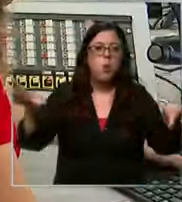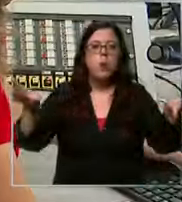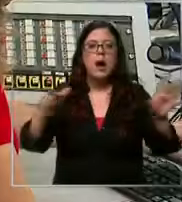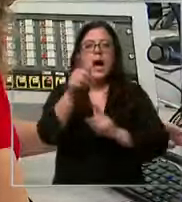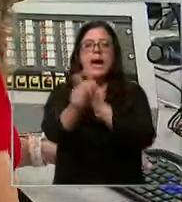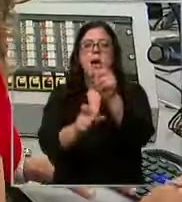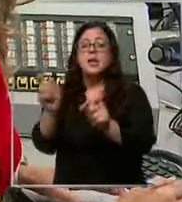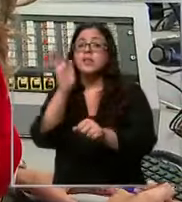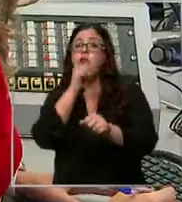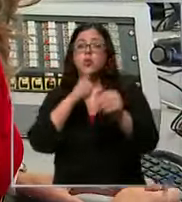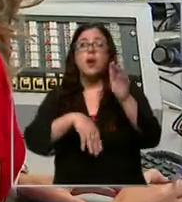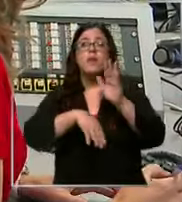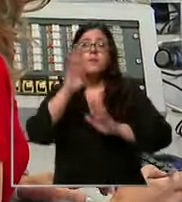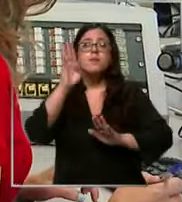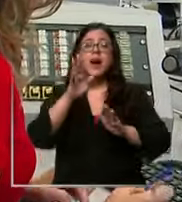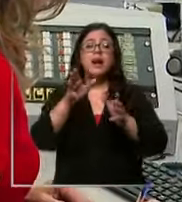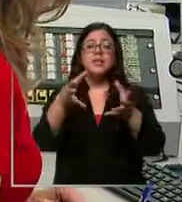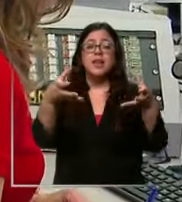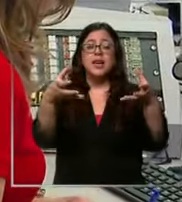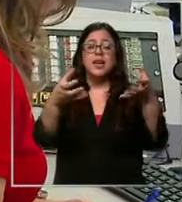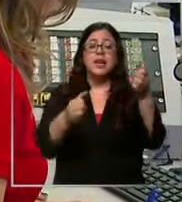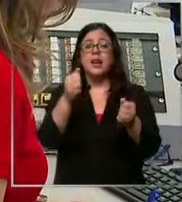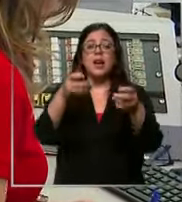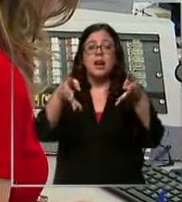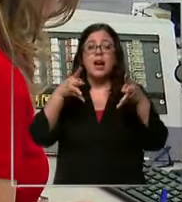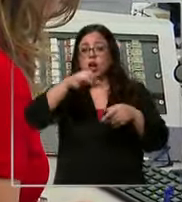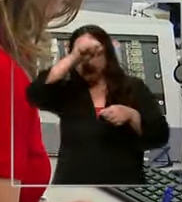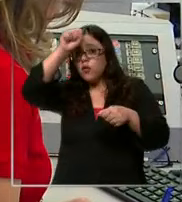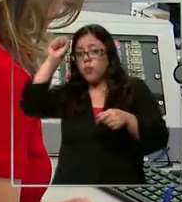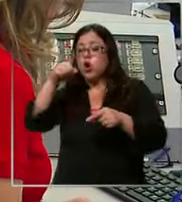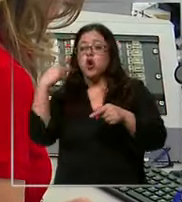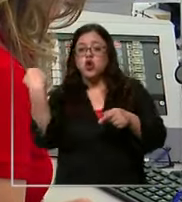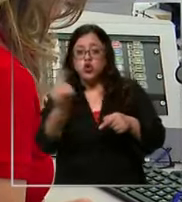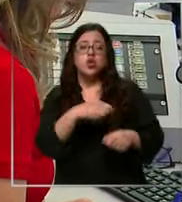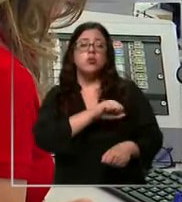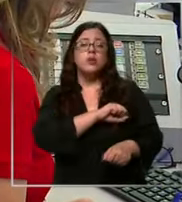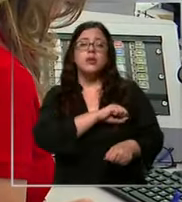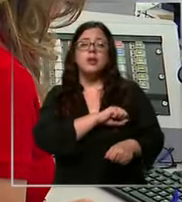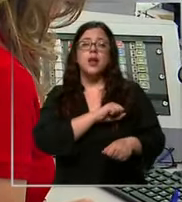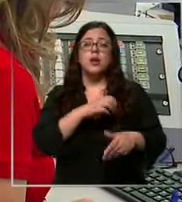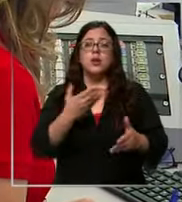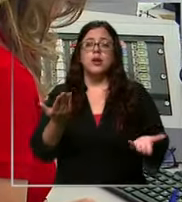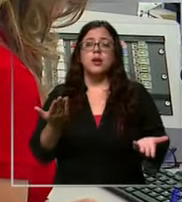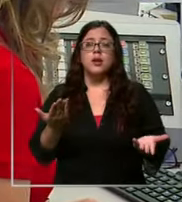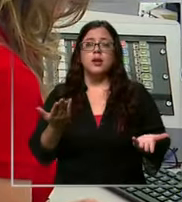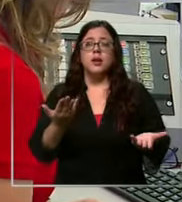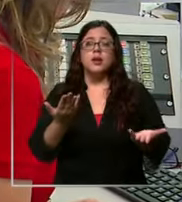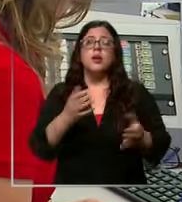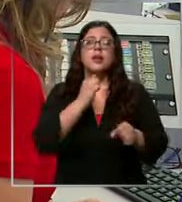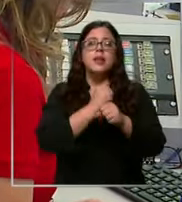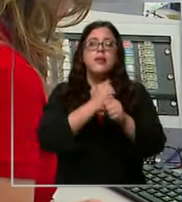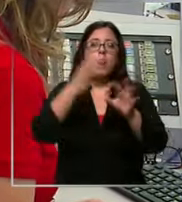más máquinas como cuerpo de bombero Santiago tenemos un trabajo en conjunto con dos cuerpos